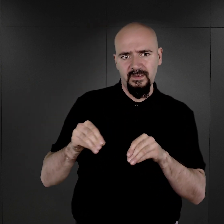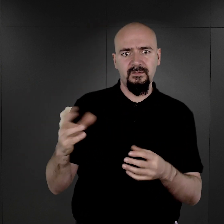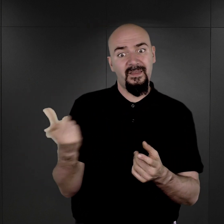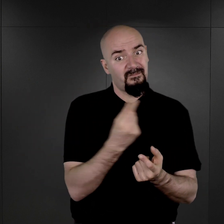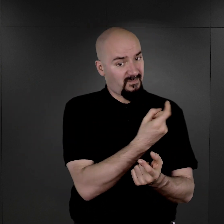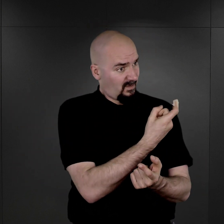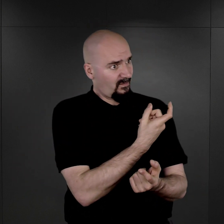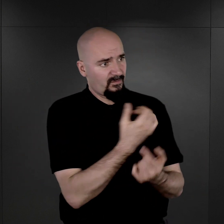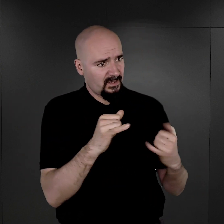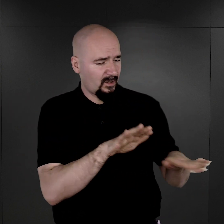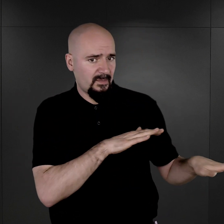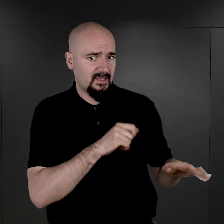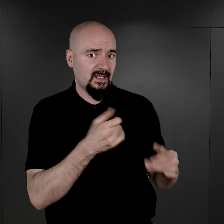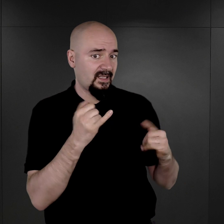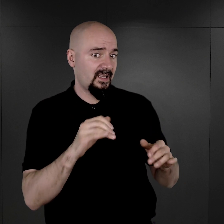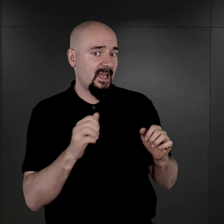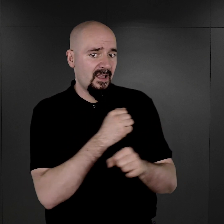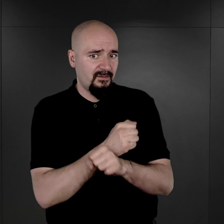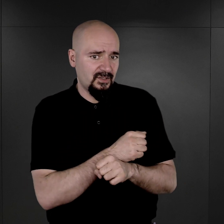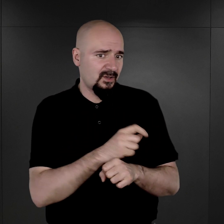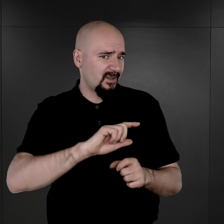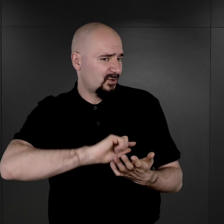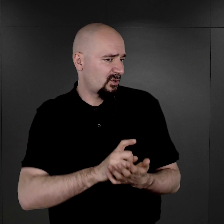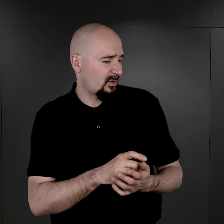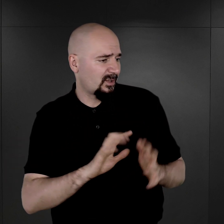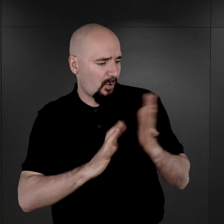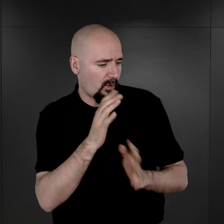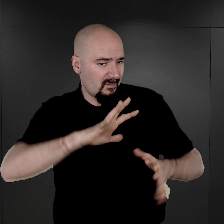i więźniowie pospiesznie ten ogień zgasili, a później